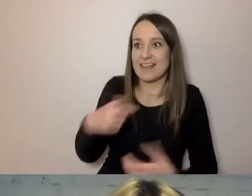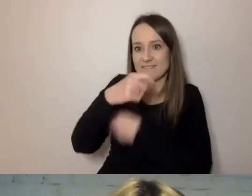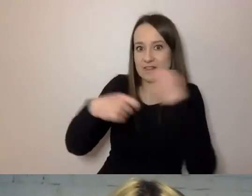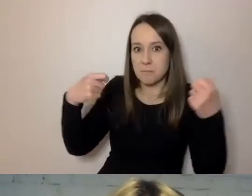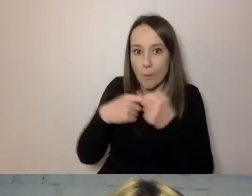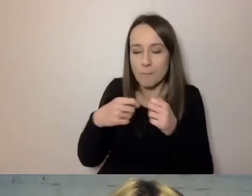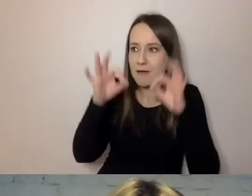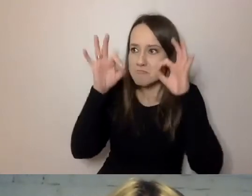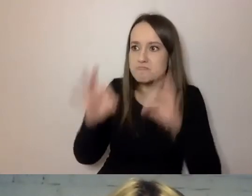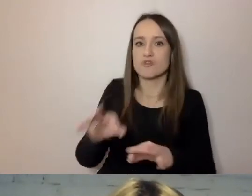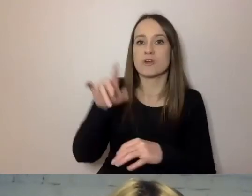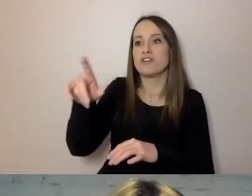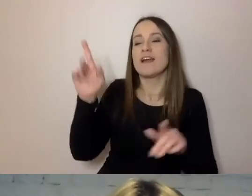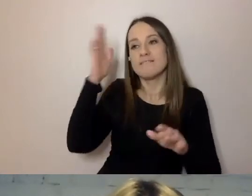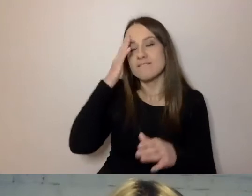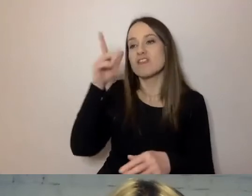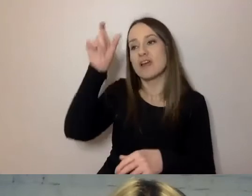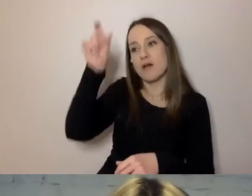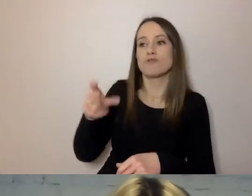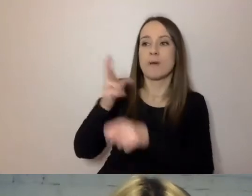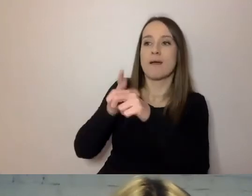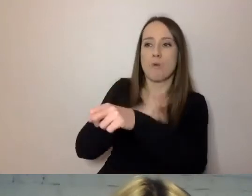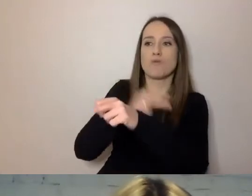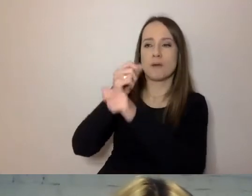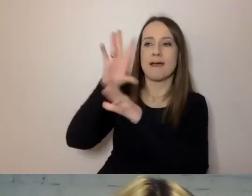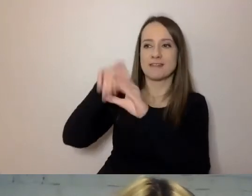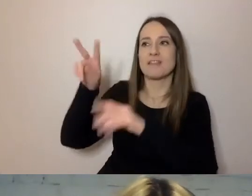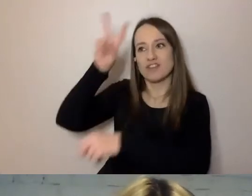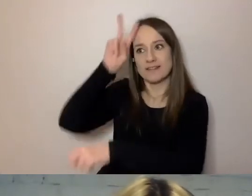że urzędnik ma coś do zaoferowania, żeby sprawę szybko załatwić,